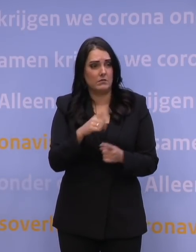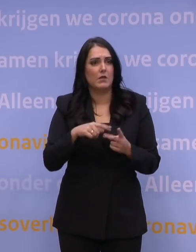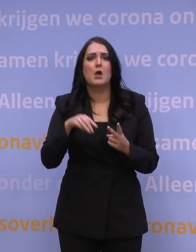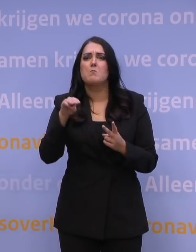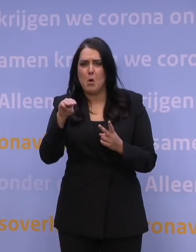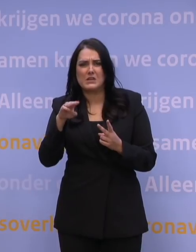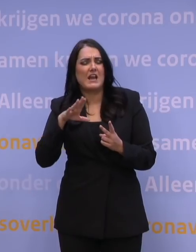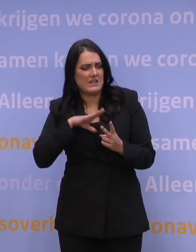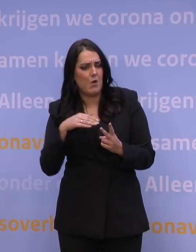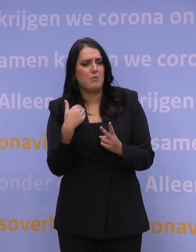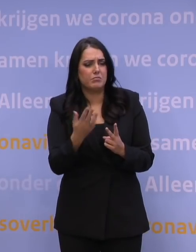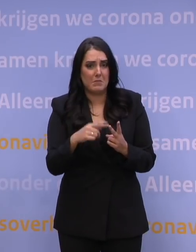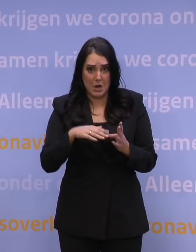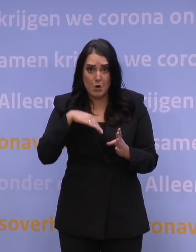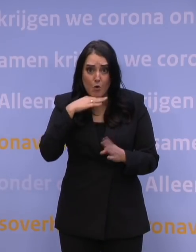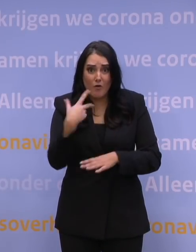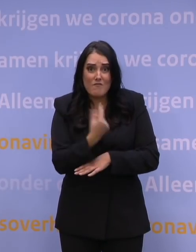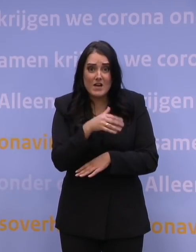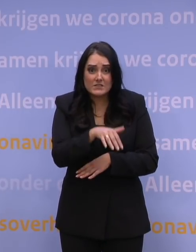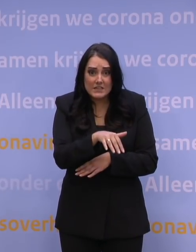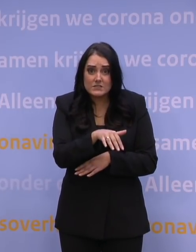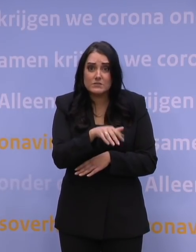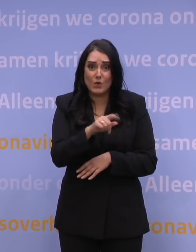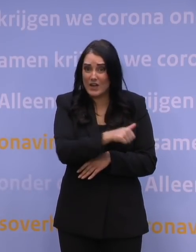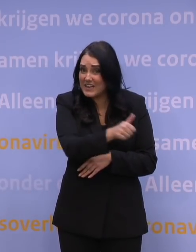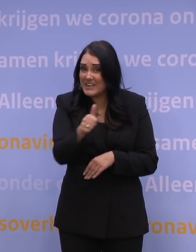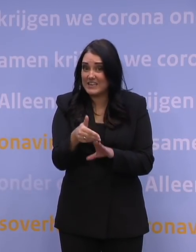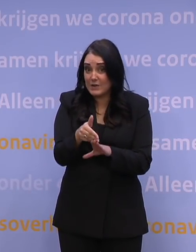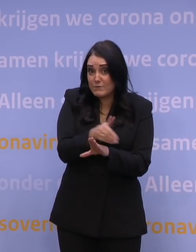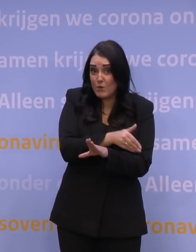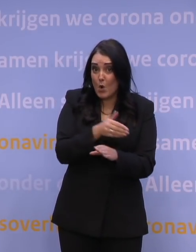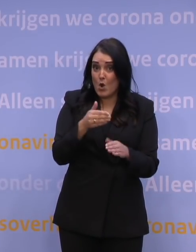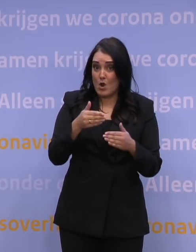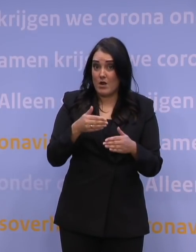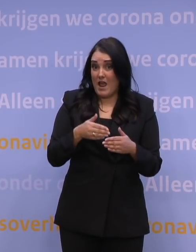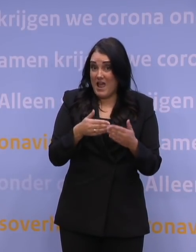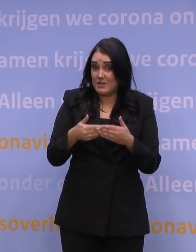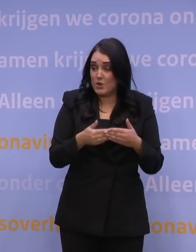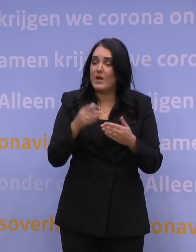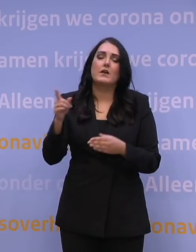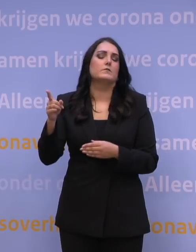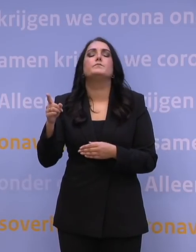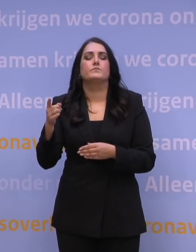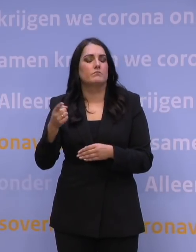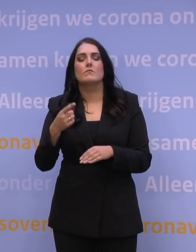Zijn er wel genoeg vaccins voorhanden om iedereen voor eind januari te boosteren? Ja, vaccins is niet een remmende factor, nee.